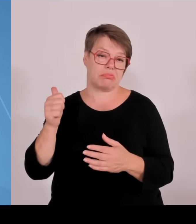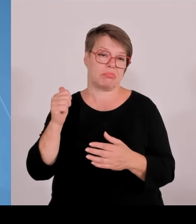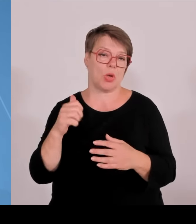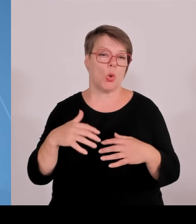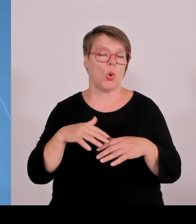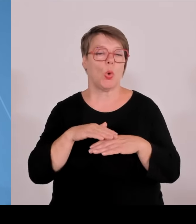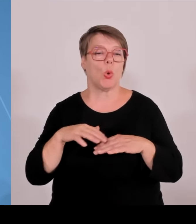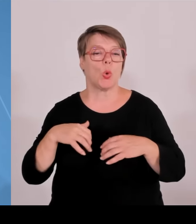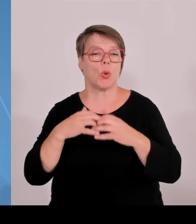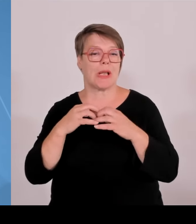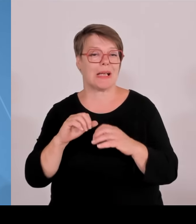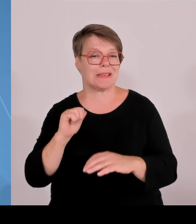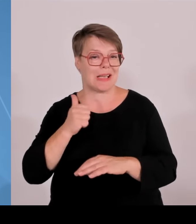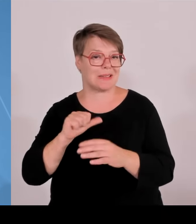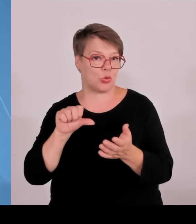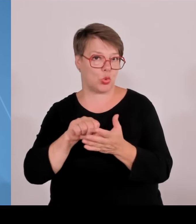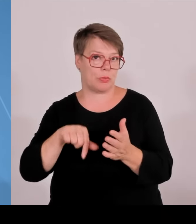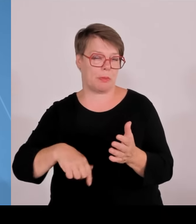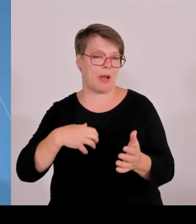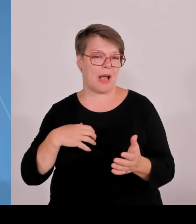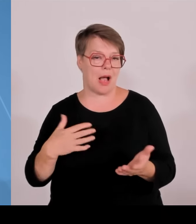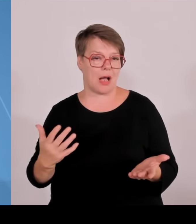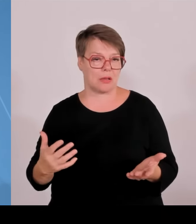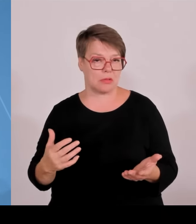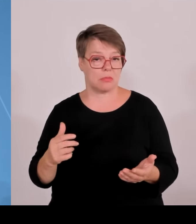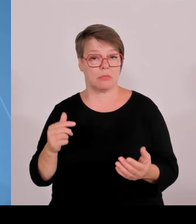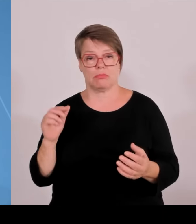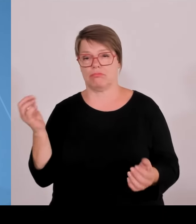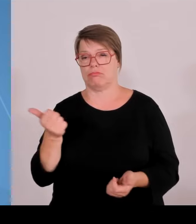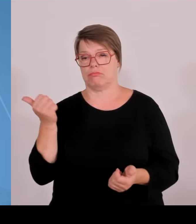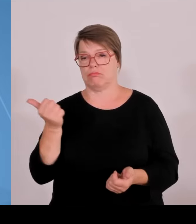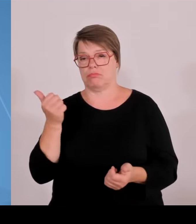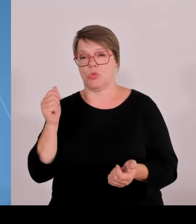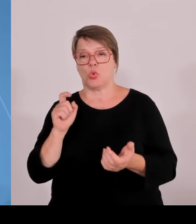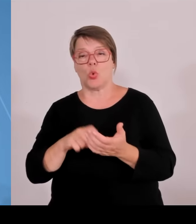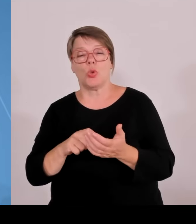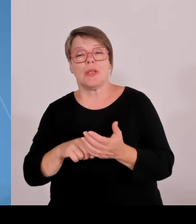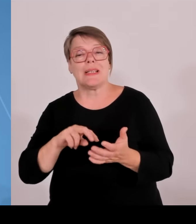Wir haben bereits 46 erfolgreiche Technologietransferzentren. Das ist ein